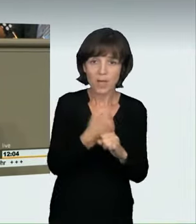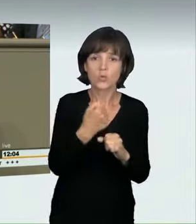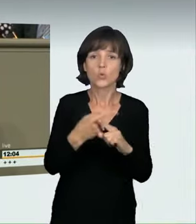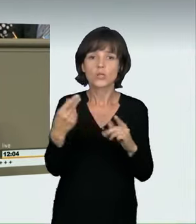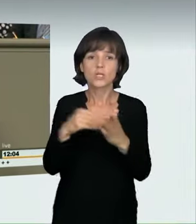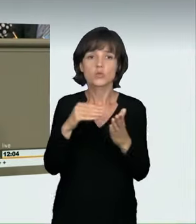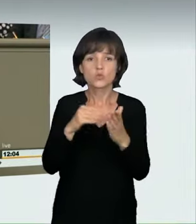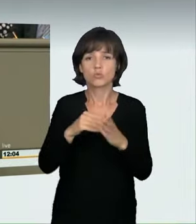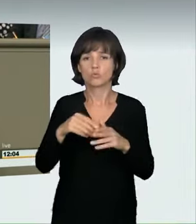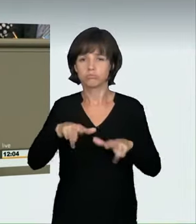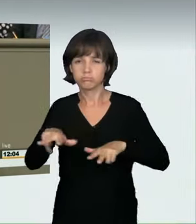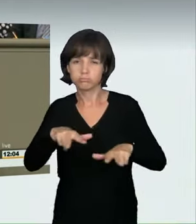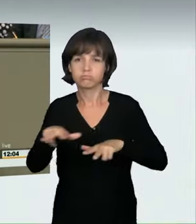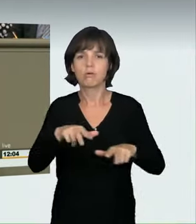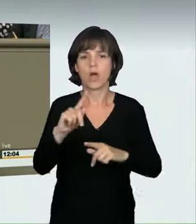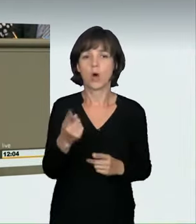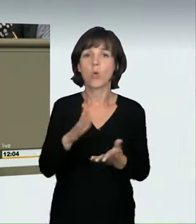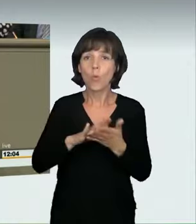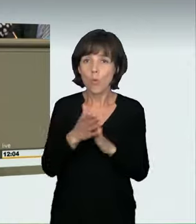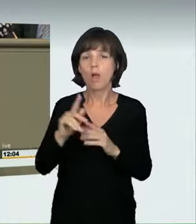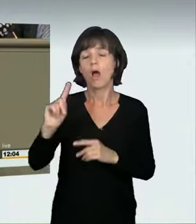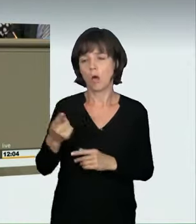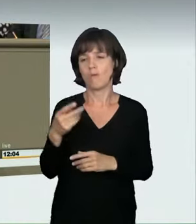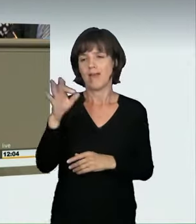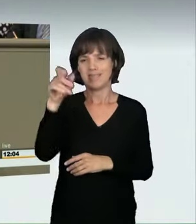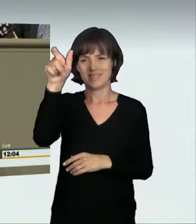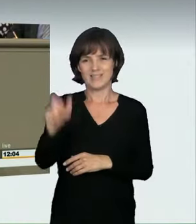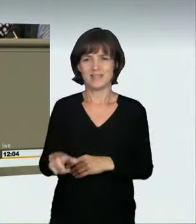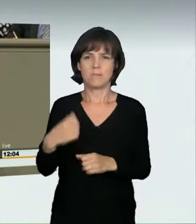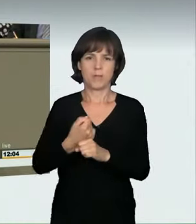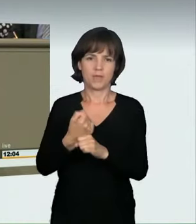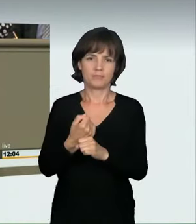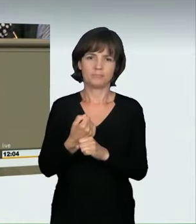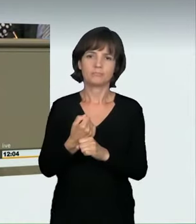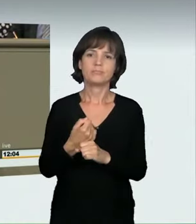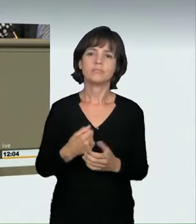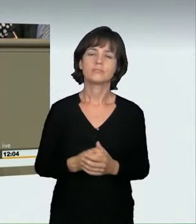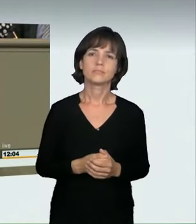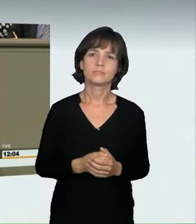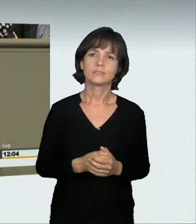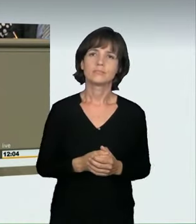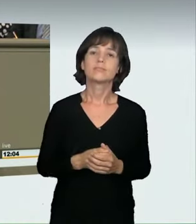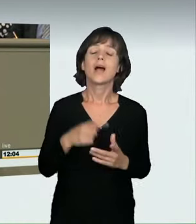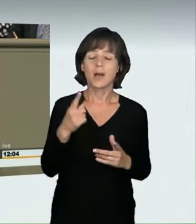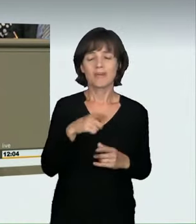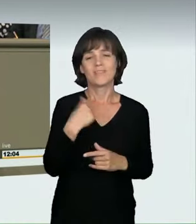darauf wurde schon hingewiesen, wurde nun angemerkt, dass diese Regelung an vielen Stellen zu viele unbestimmte Rechtsbegriffe enthalte.